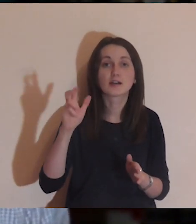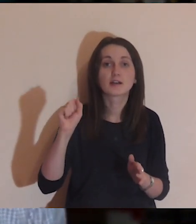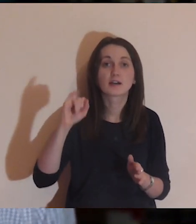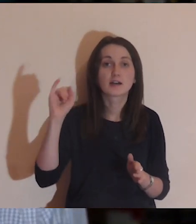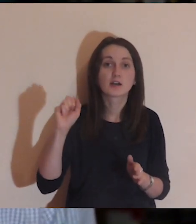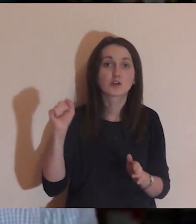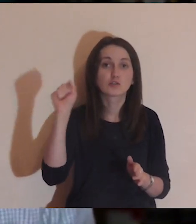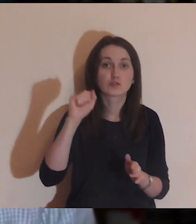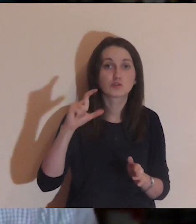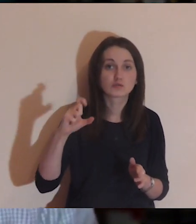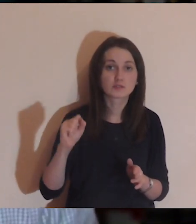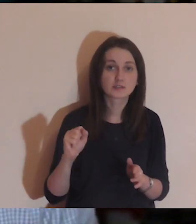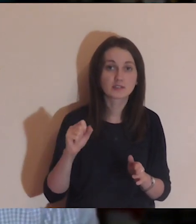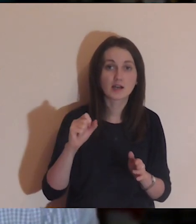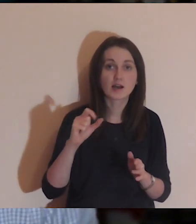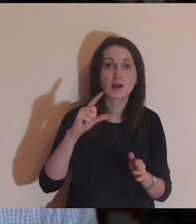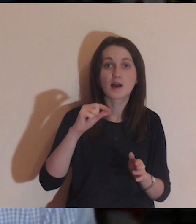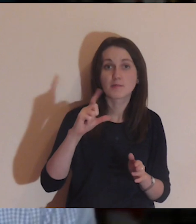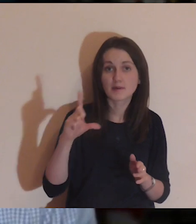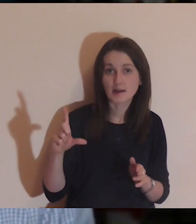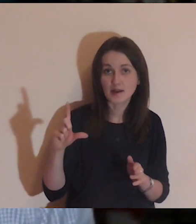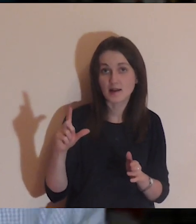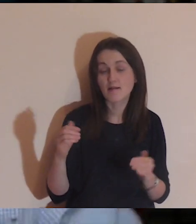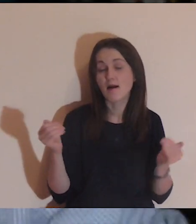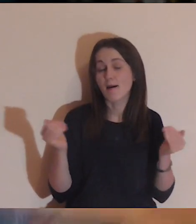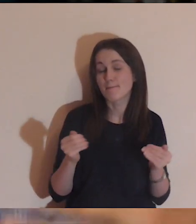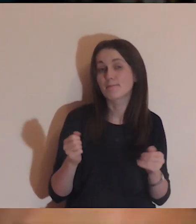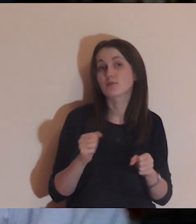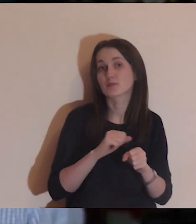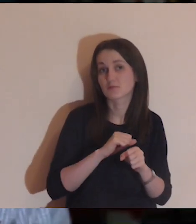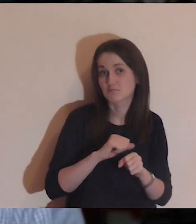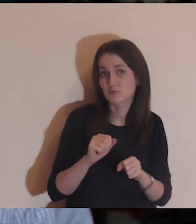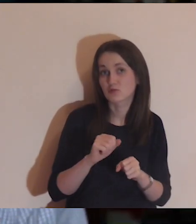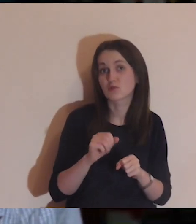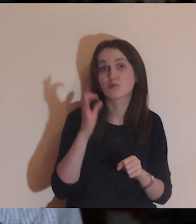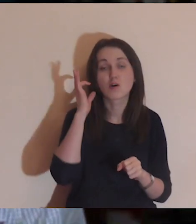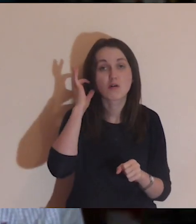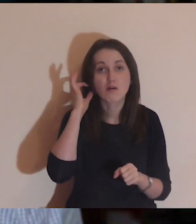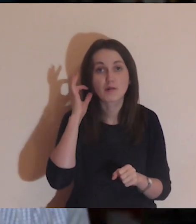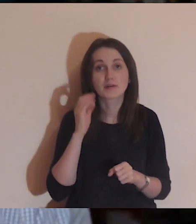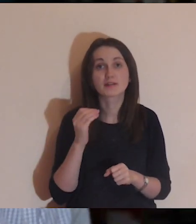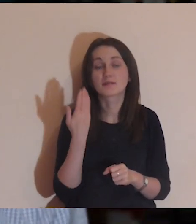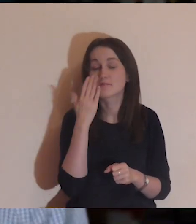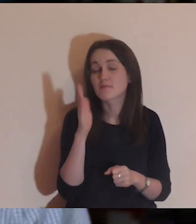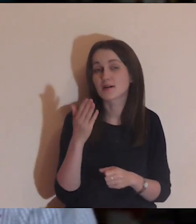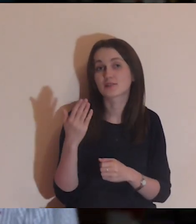Witamy wszystkie osoby stamtąd, które pojawiły się na „Pogłębiarce",